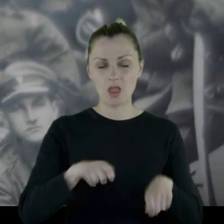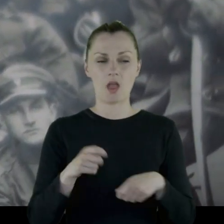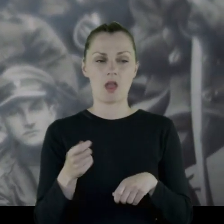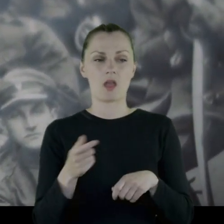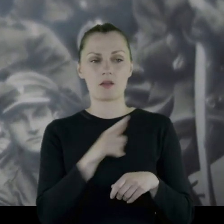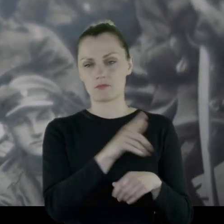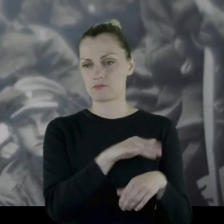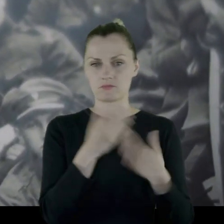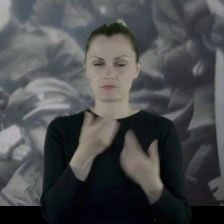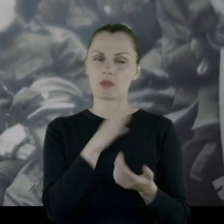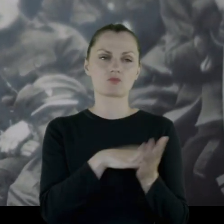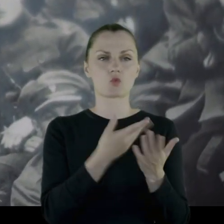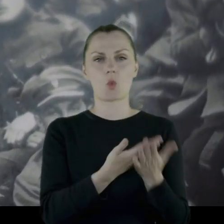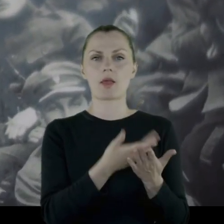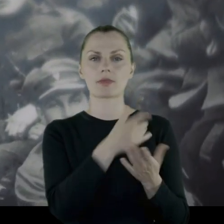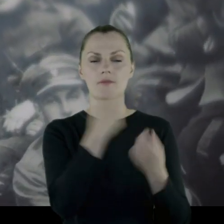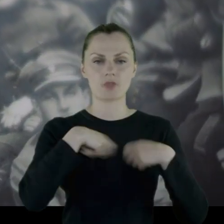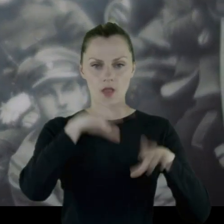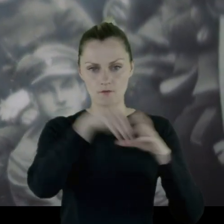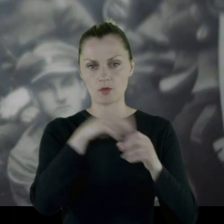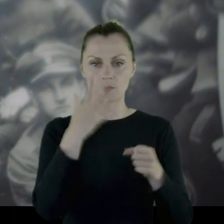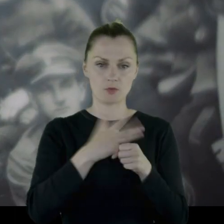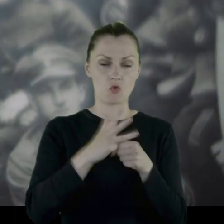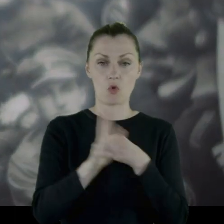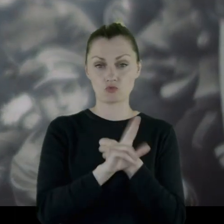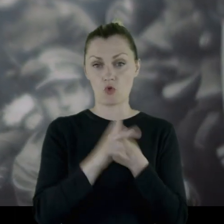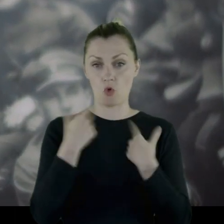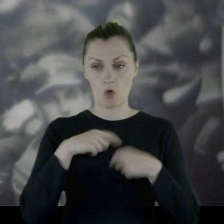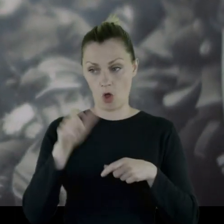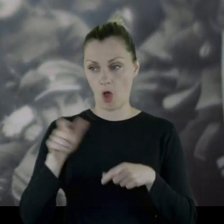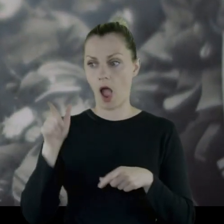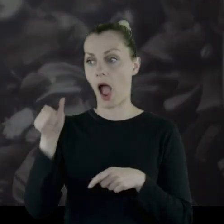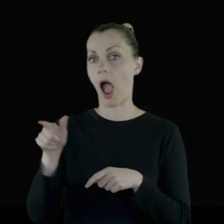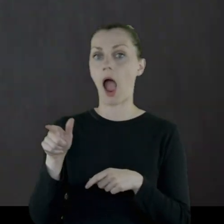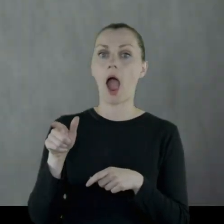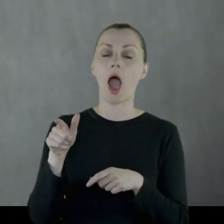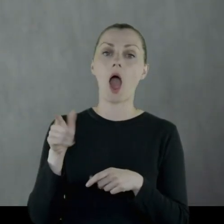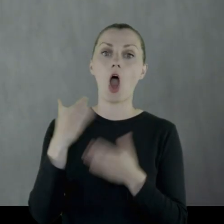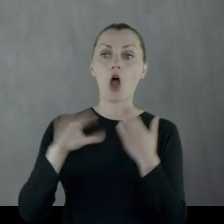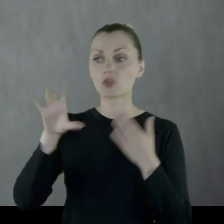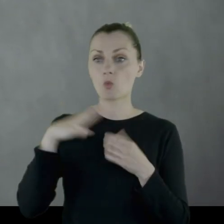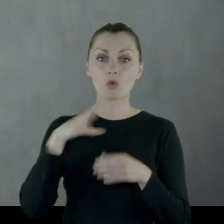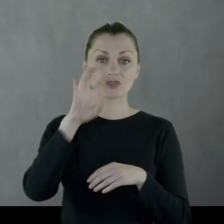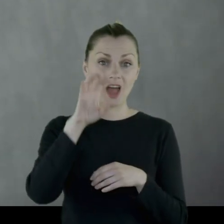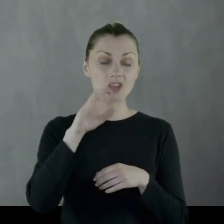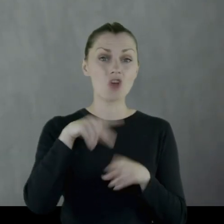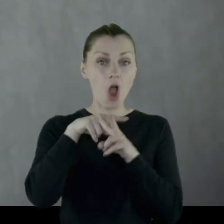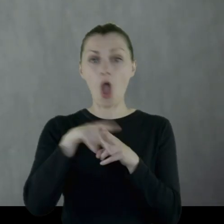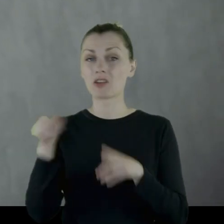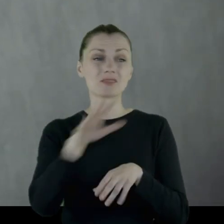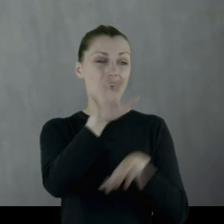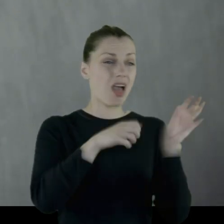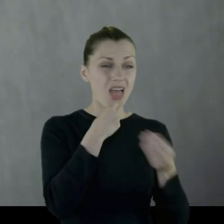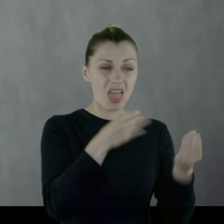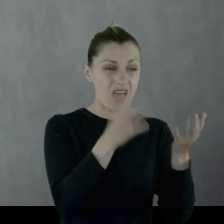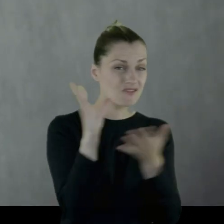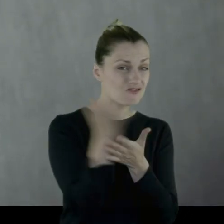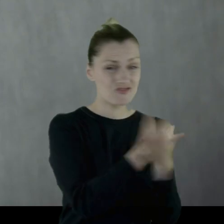która, dajmy na to, liczyła 50-80 osób. Oddział liczył 400 koni, więc oni obżerali wszystko jak szarańcze.